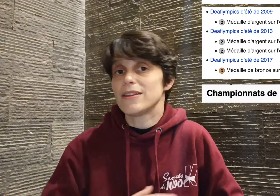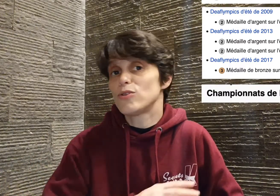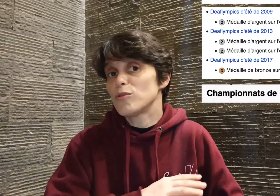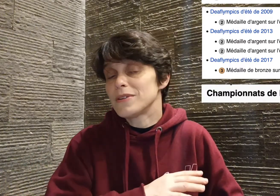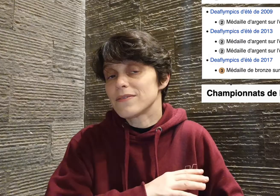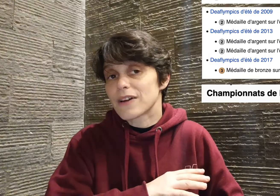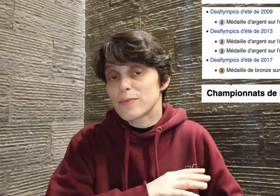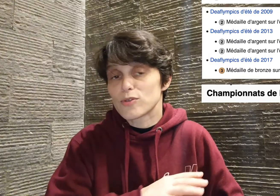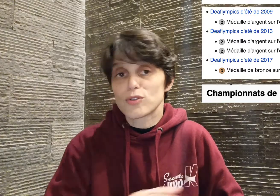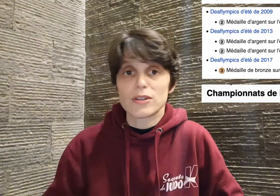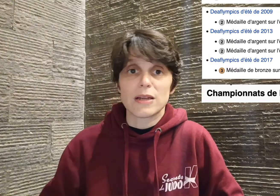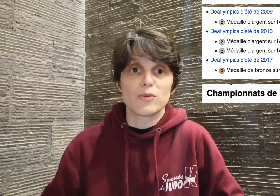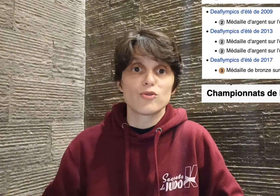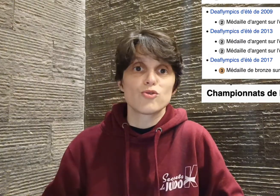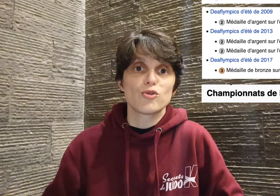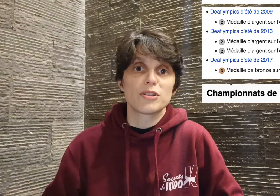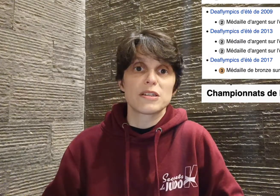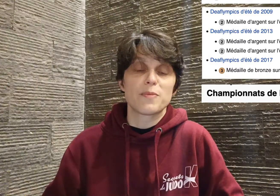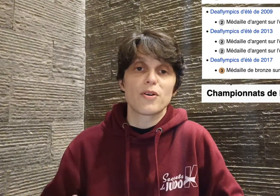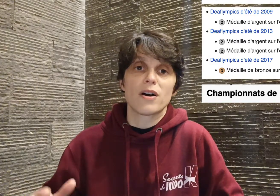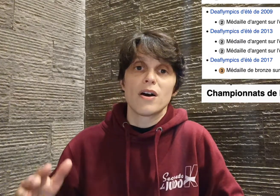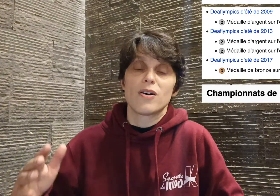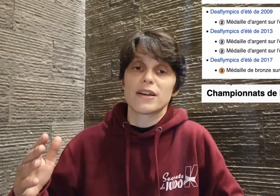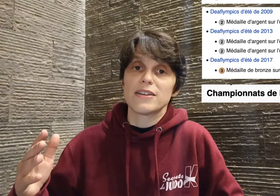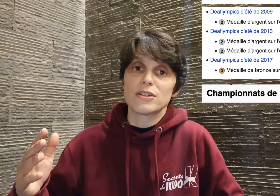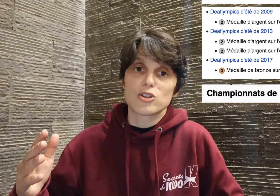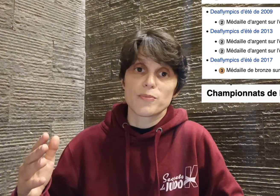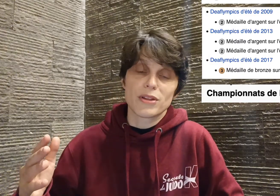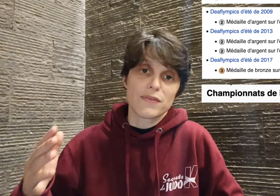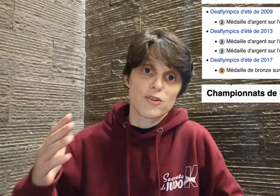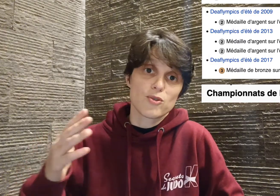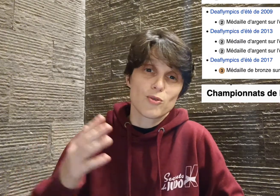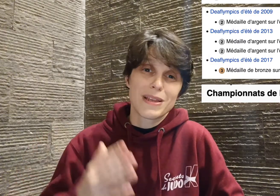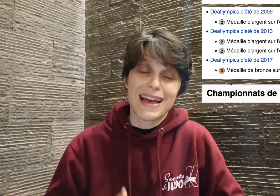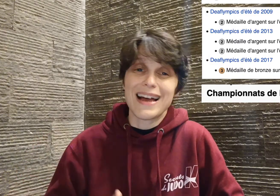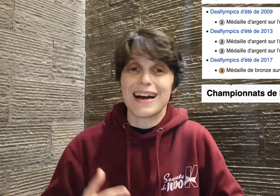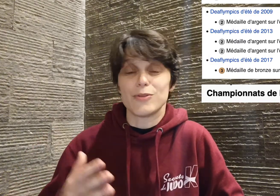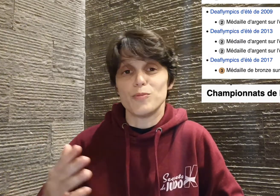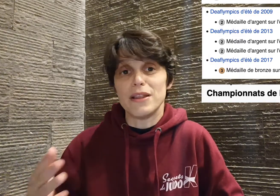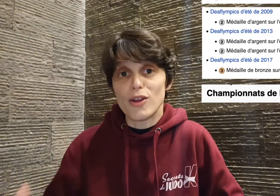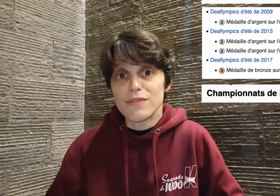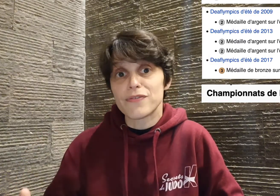domine vraiment totalement le judo handisport en gagnant les championnats de France de 2001 à 2009,